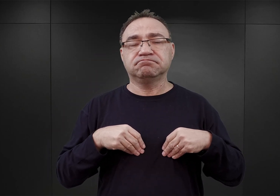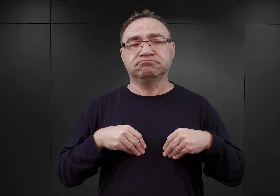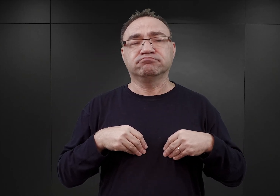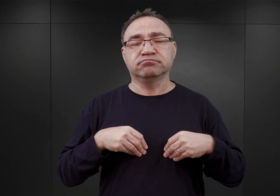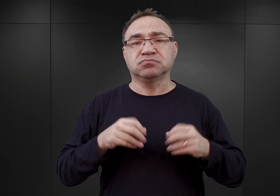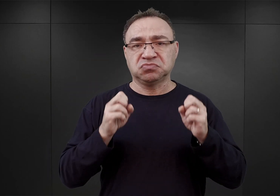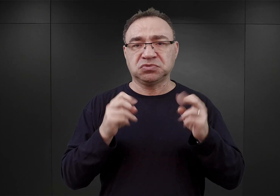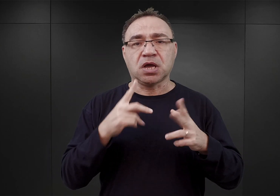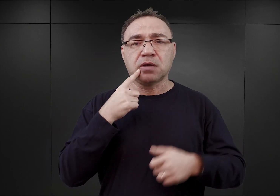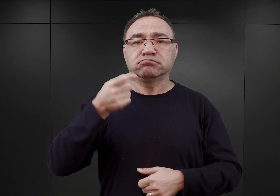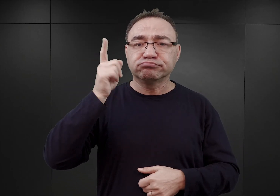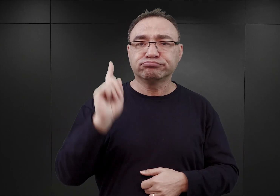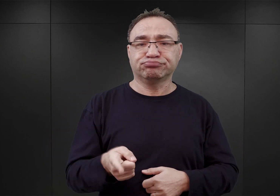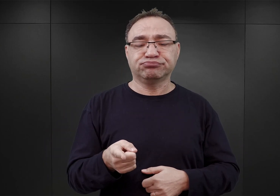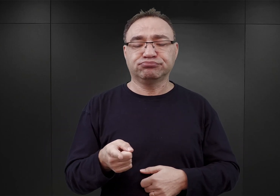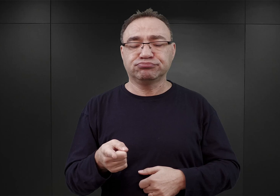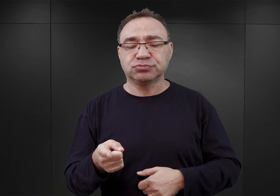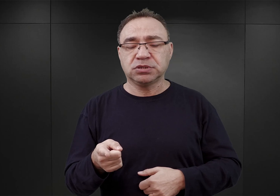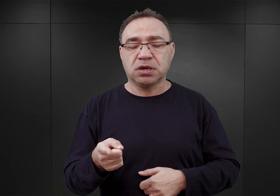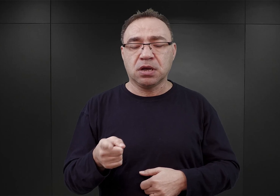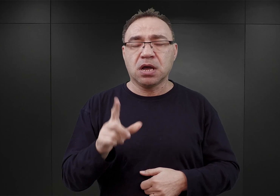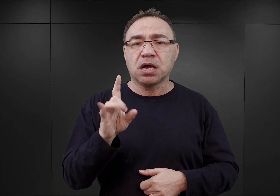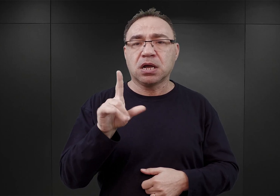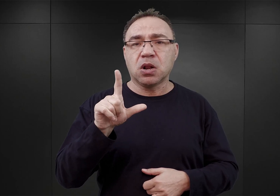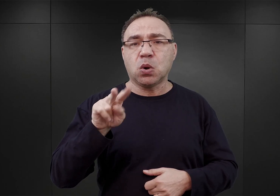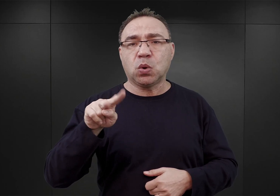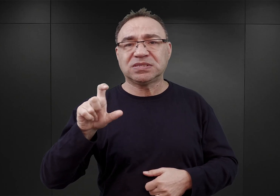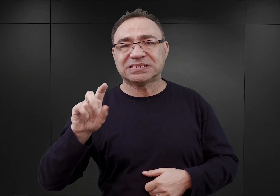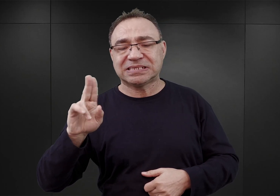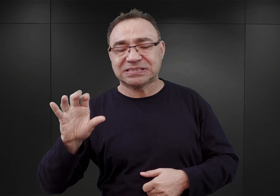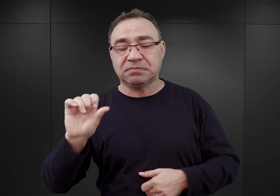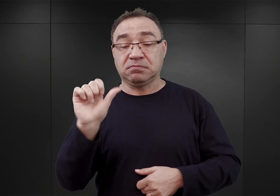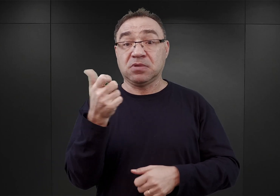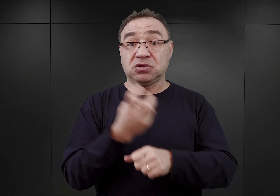w rozkazie Glücksa z 1 czerwca 1940 roku.